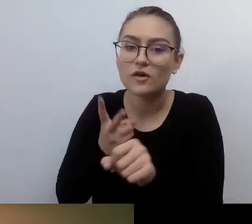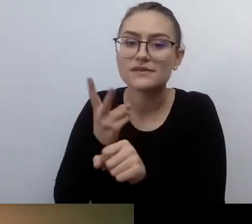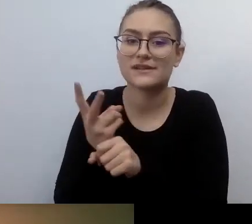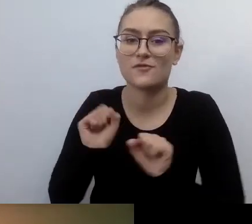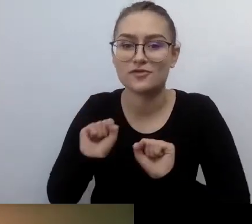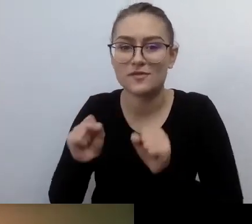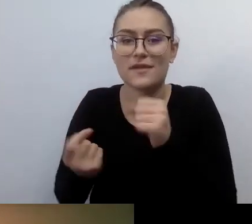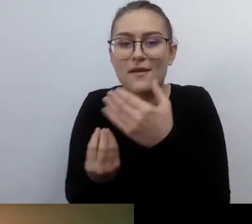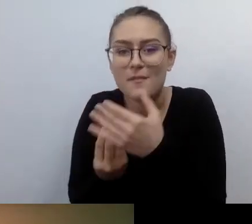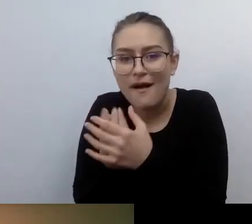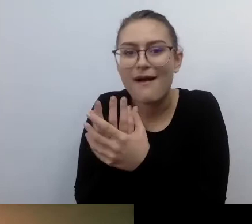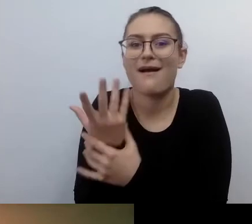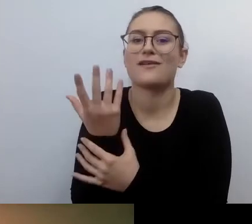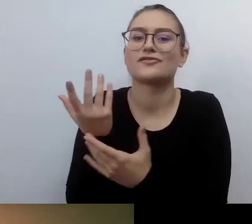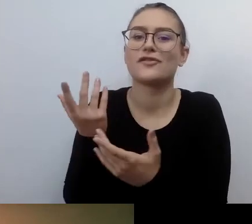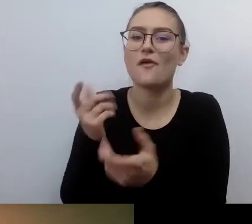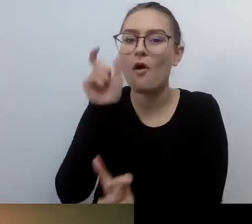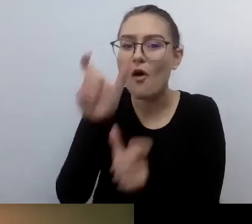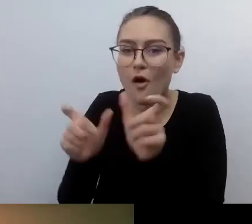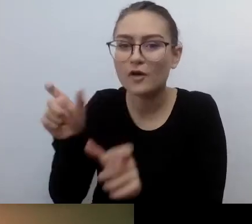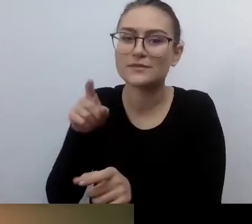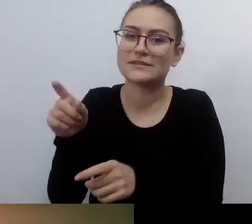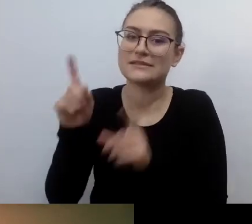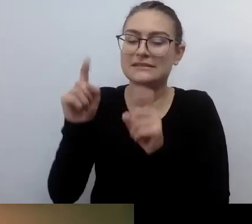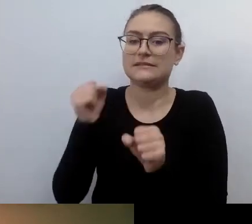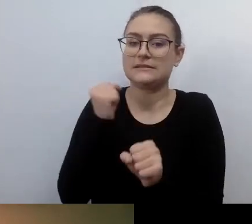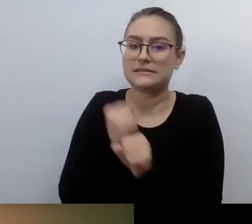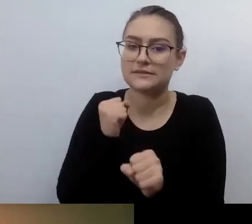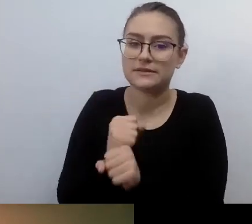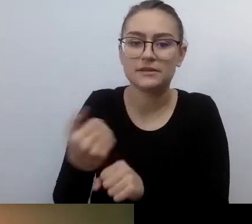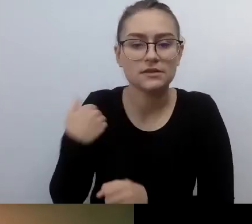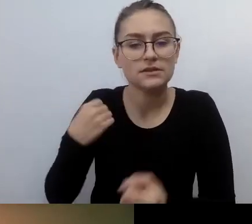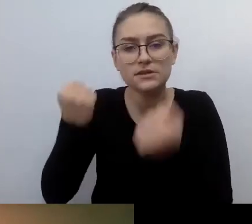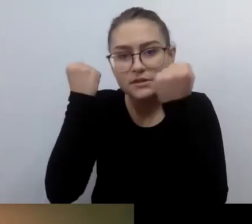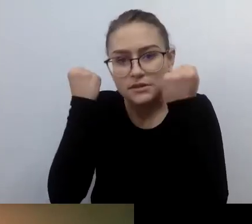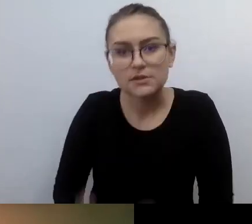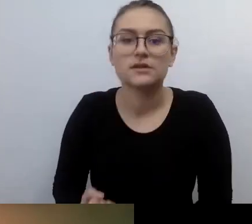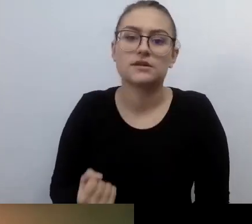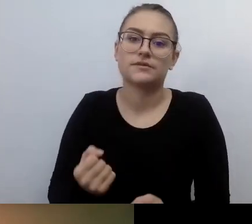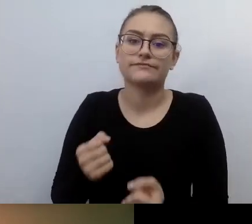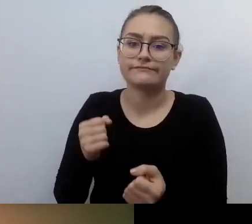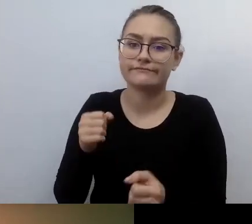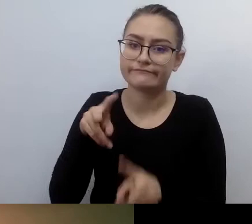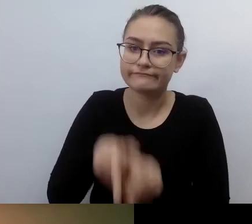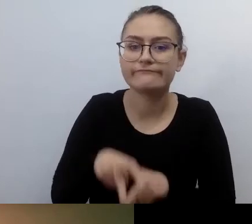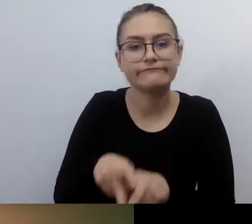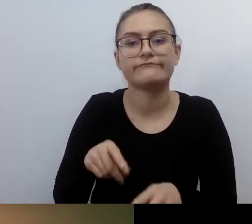Często kopały się z koniem, żeby zrobić cokolwiek. Ja pamiętam doskonale, jak Ania opowiadała mi,